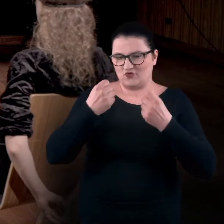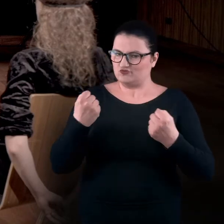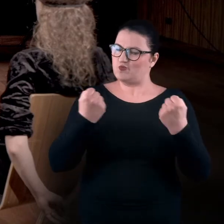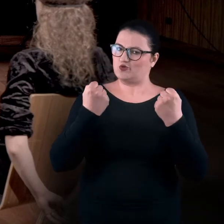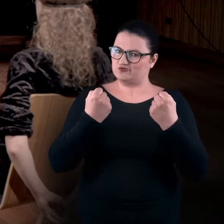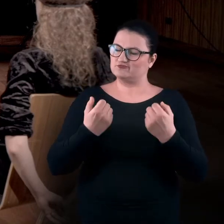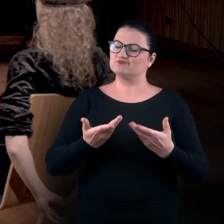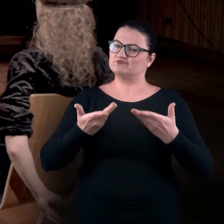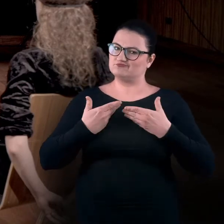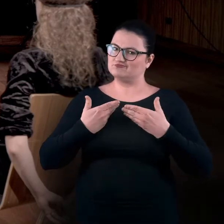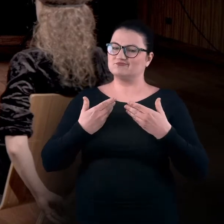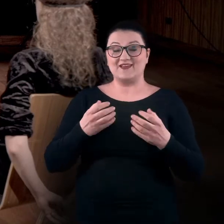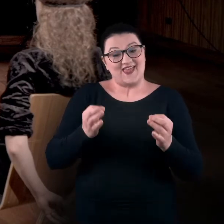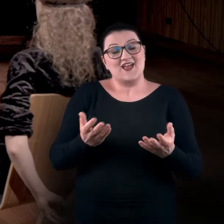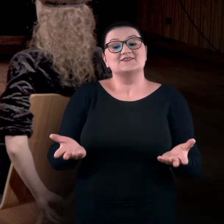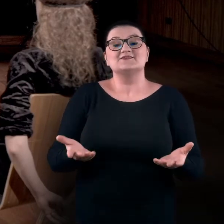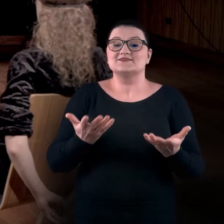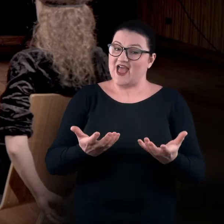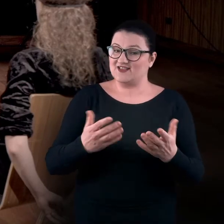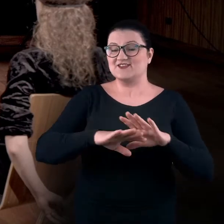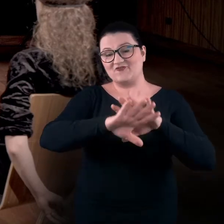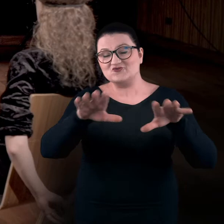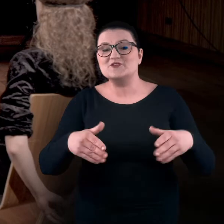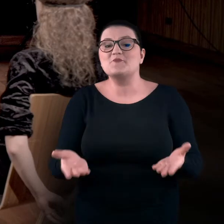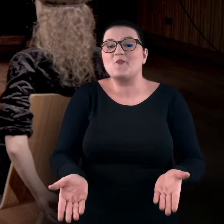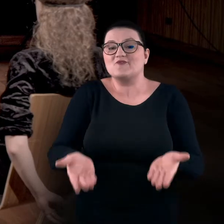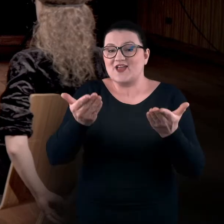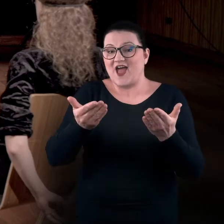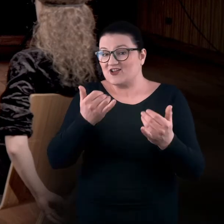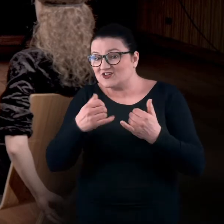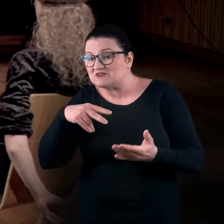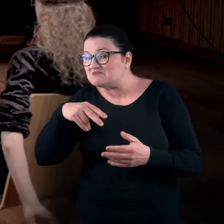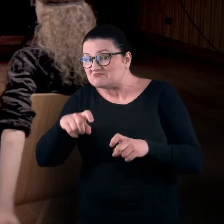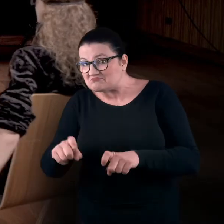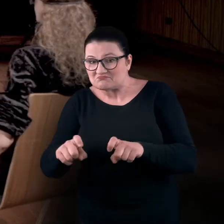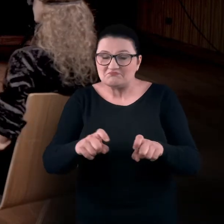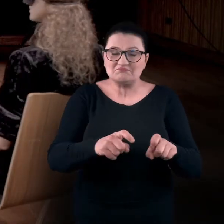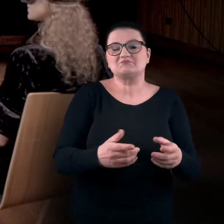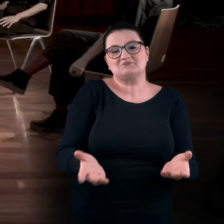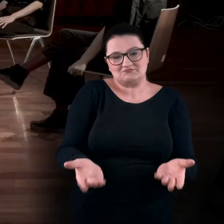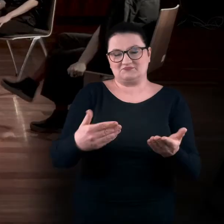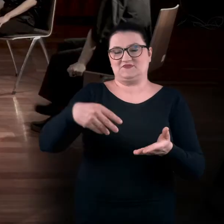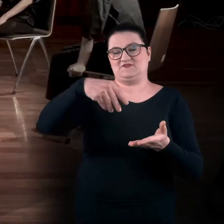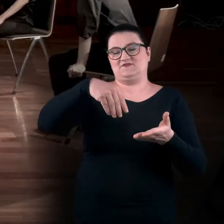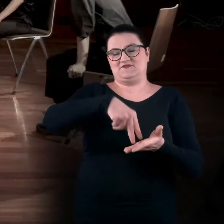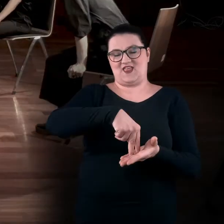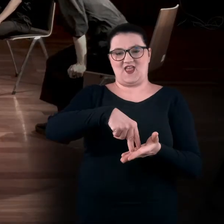więc zachęcam teraz wszystkich do powstania, jeśli jeszcze nie stoicie. Zajęcia swojej bezpiecznej przestrzeni.